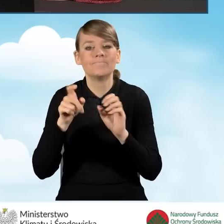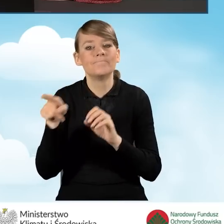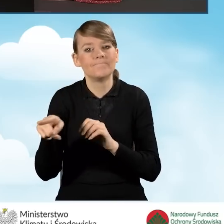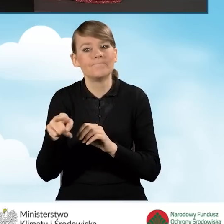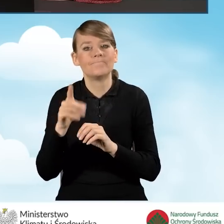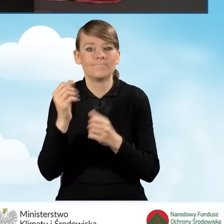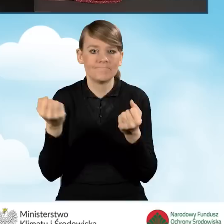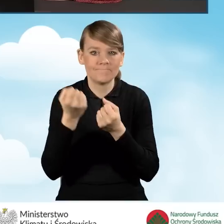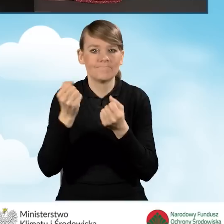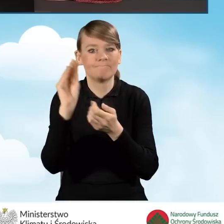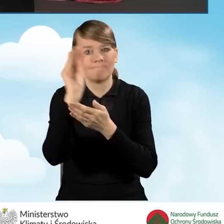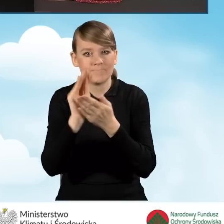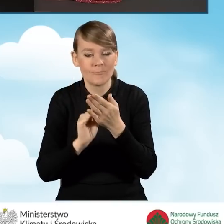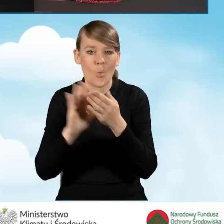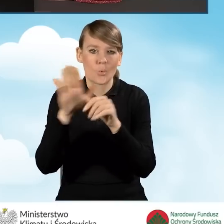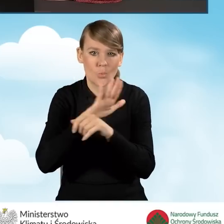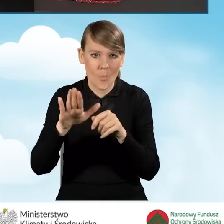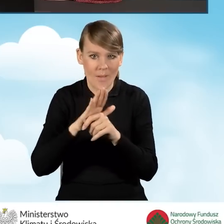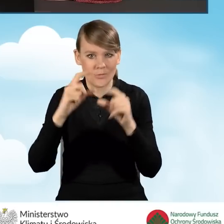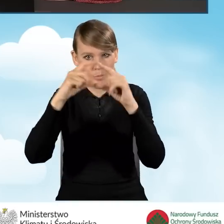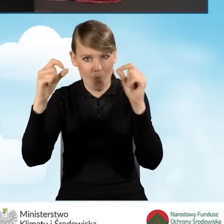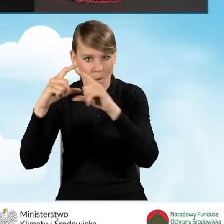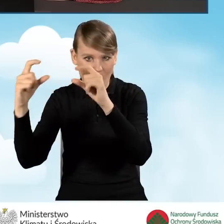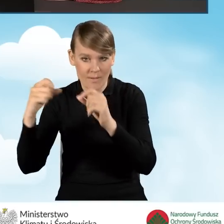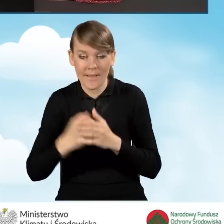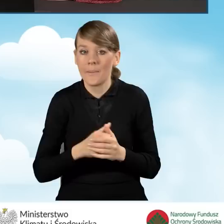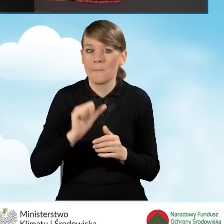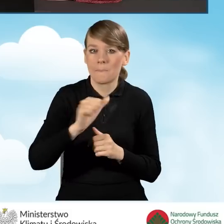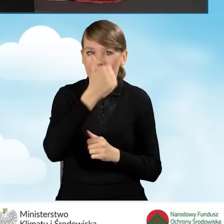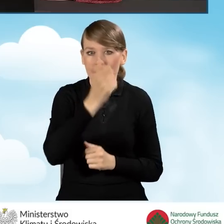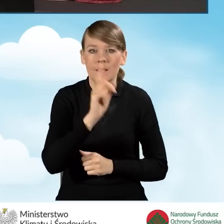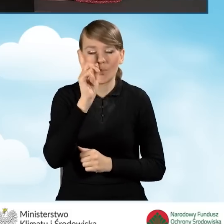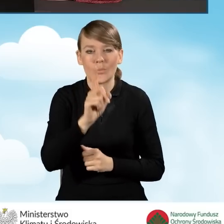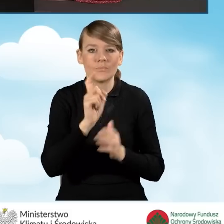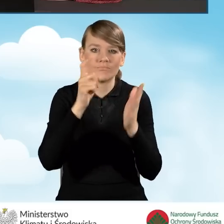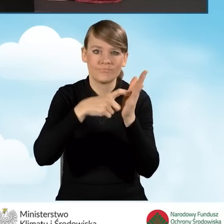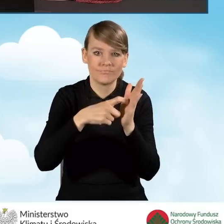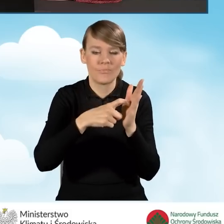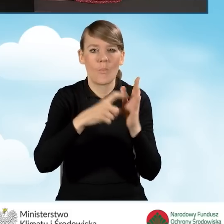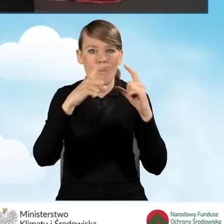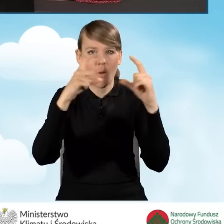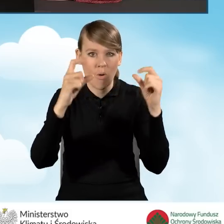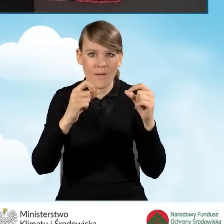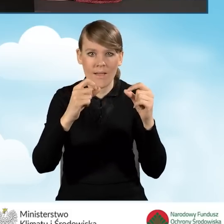do uzupełnienia poszczególnych pól naszego wniosku. W pierwszej kolejności powinniśmy zaznaczyć pole dotyczące tego,